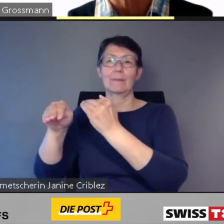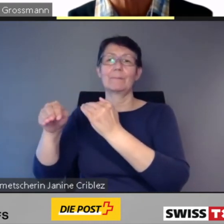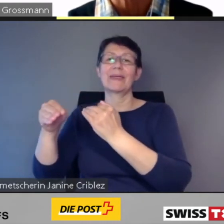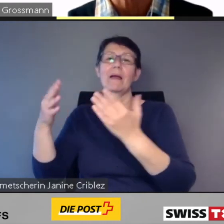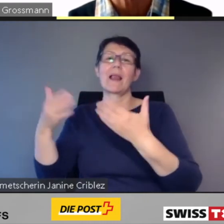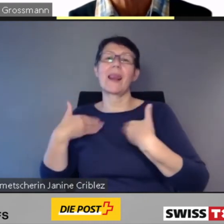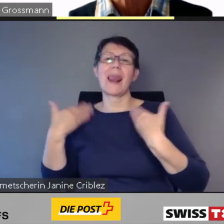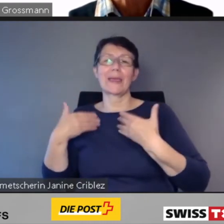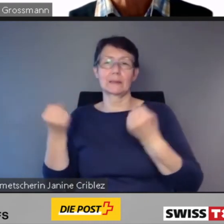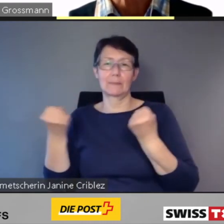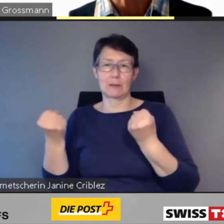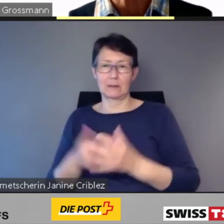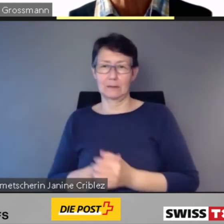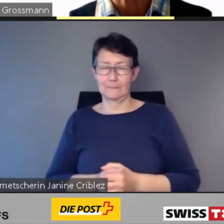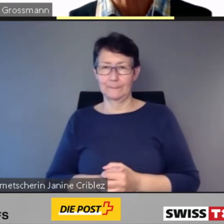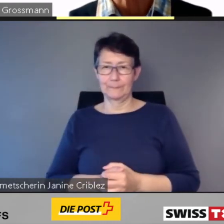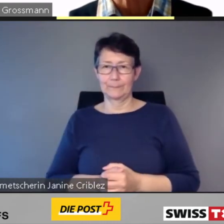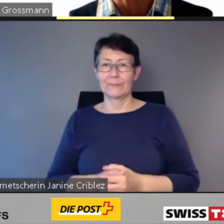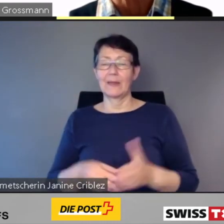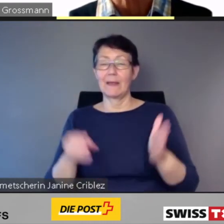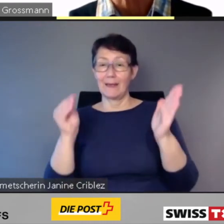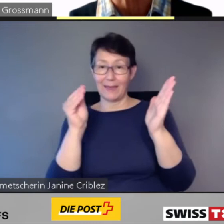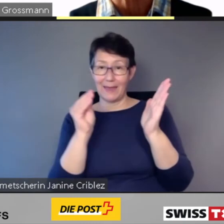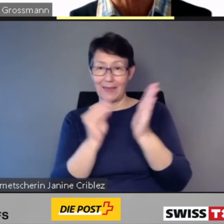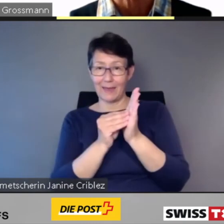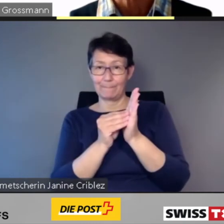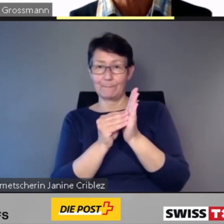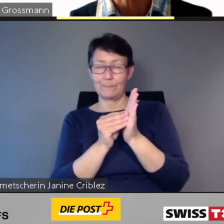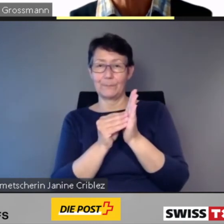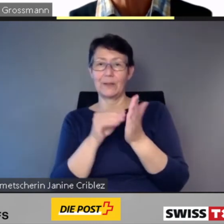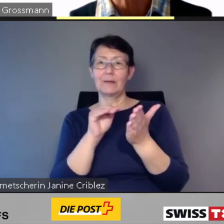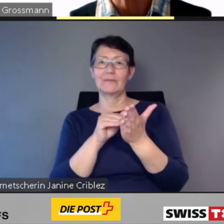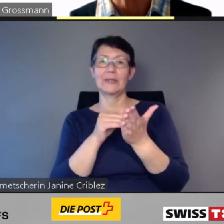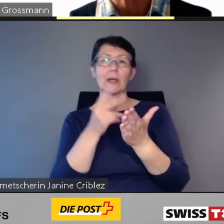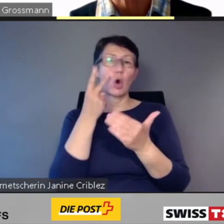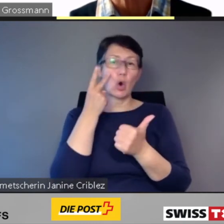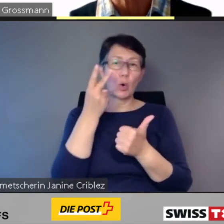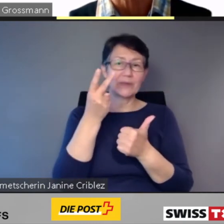Die App bringt die optische und digitale Kundeninformation der Bahnhöfe